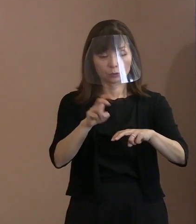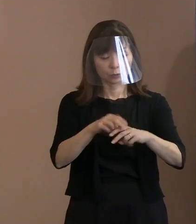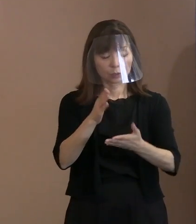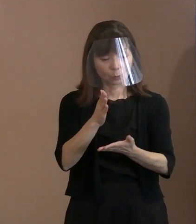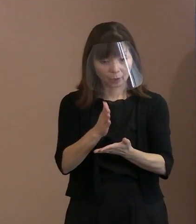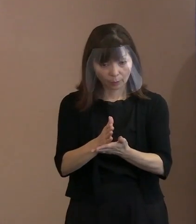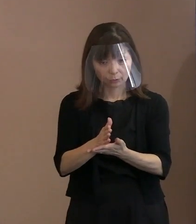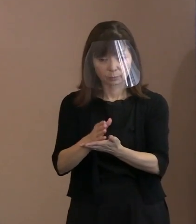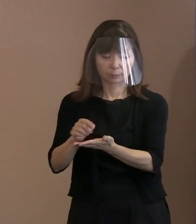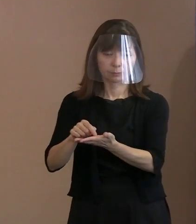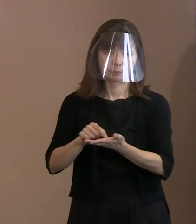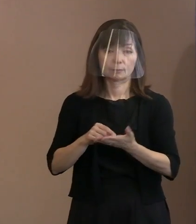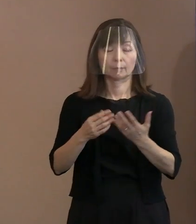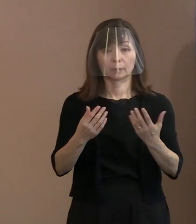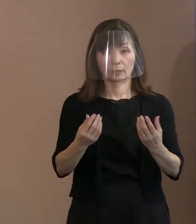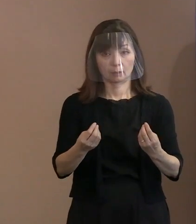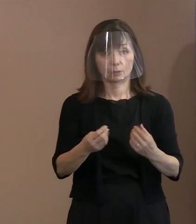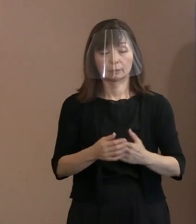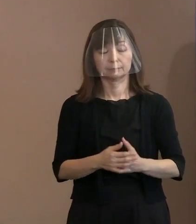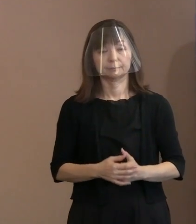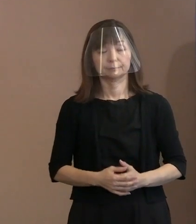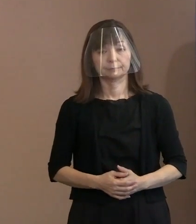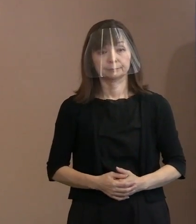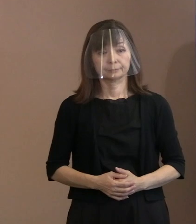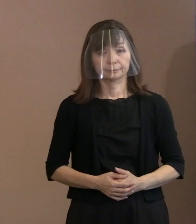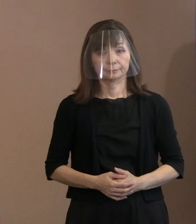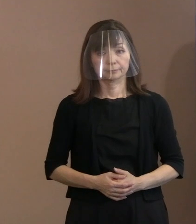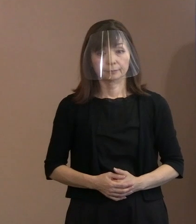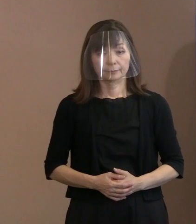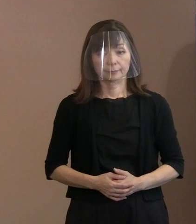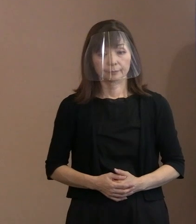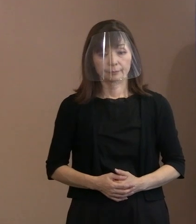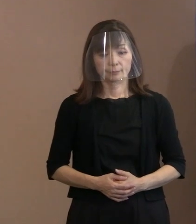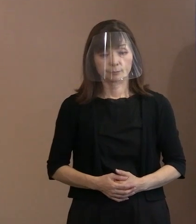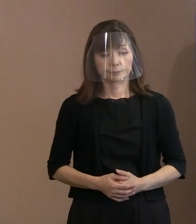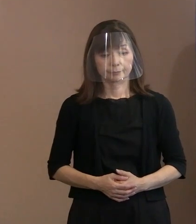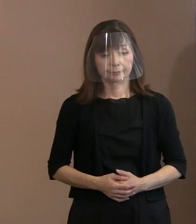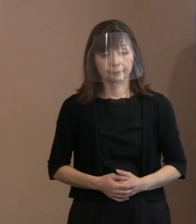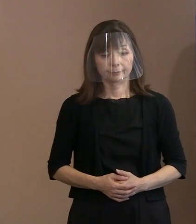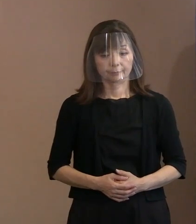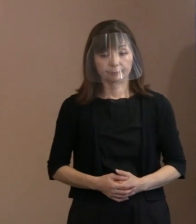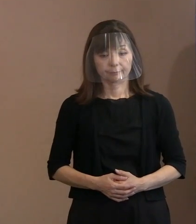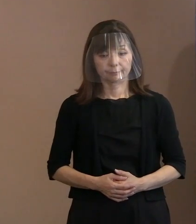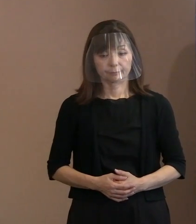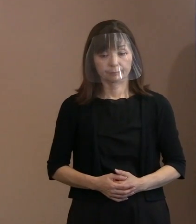こういったことで､ 受け手で開催を御案内しても､